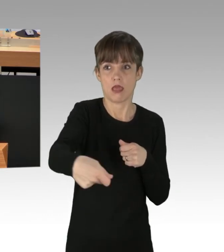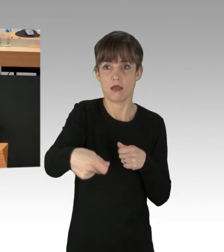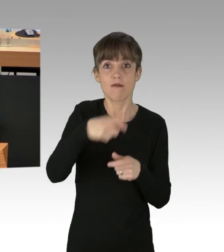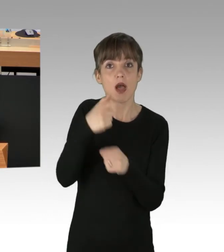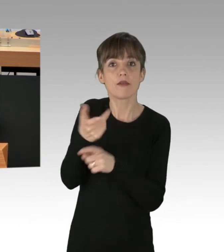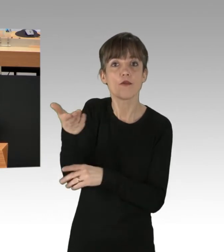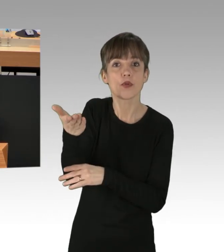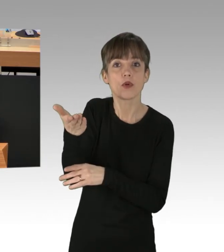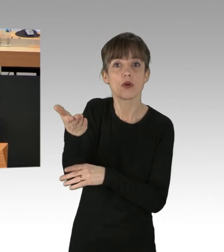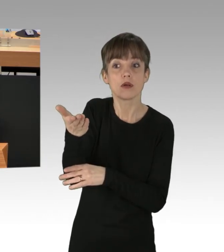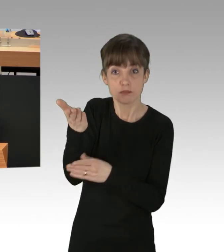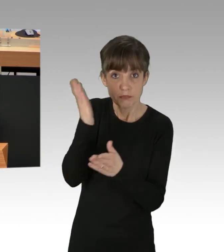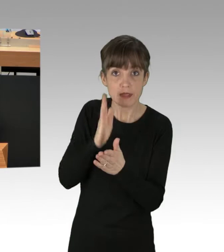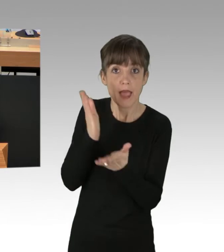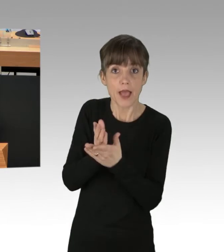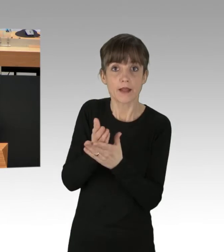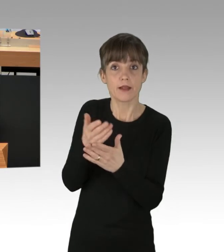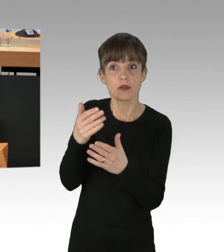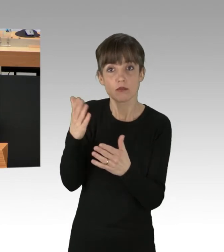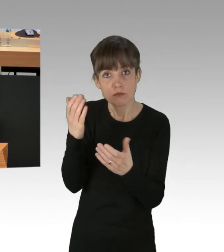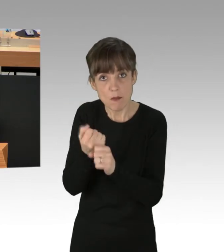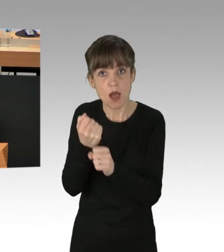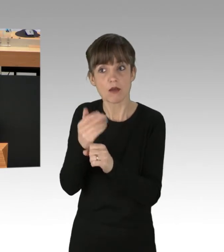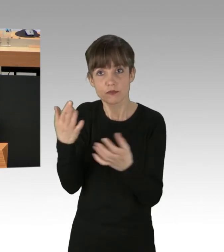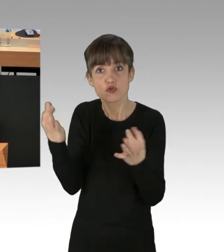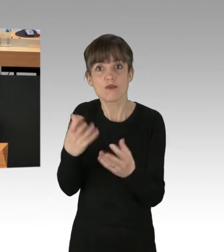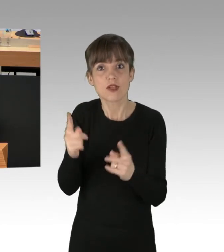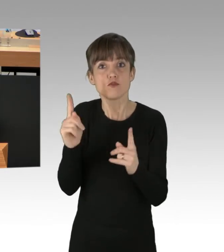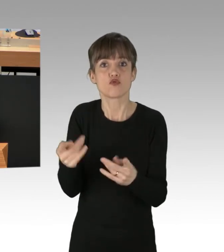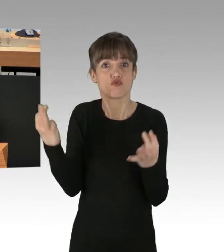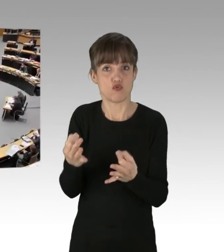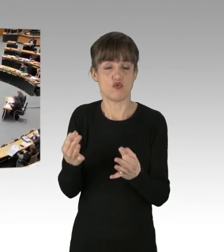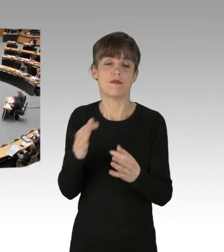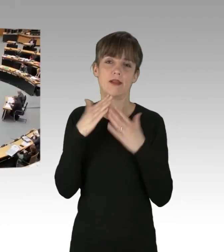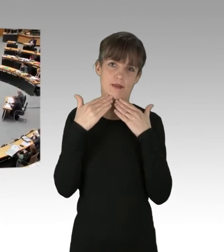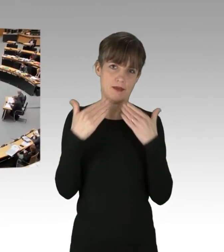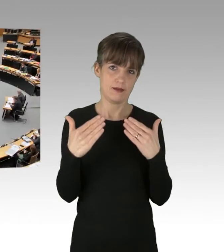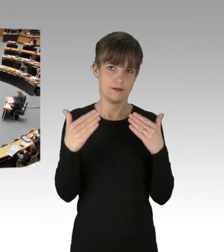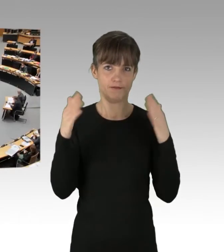machen Sie endlich Ihren Job. (Applaus) Vielen Dank.